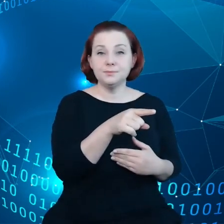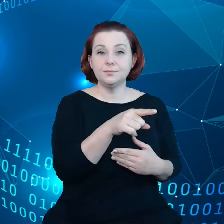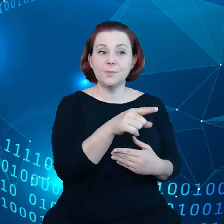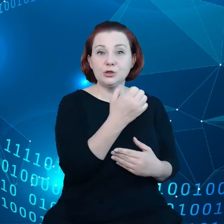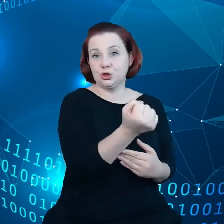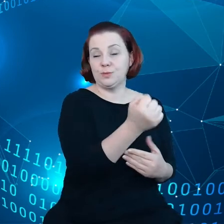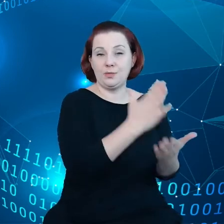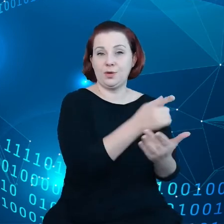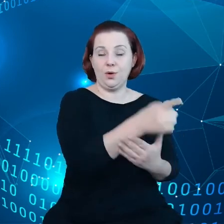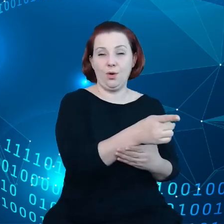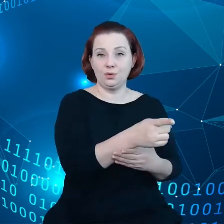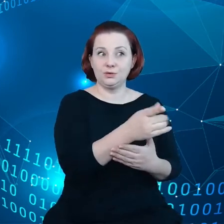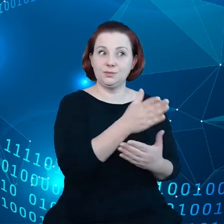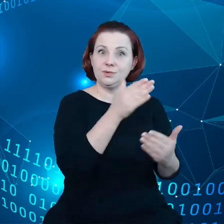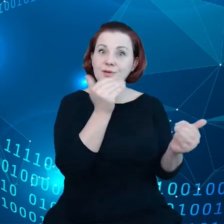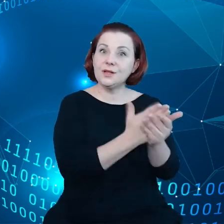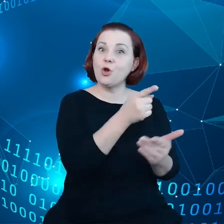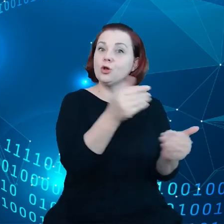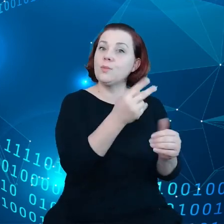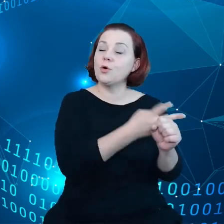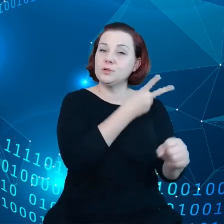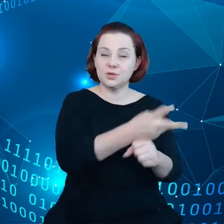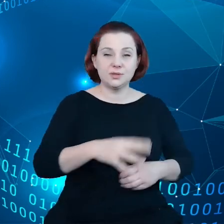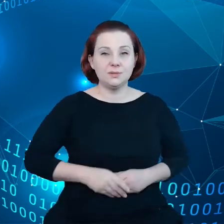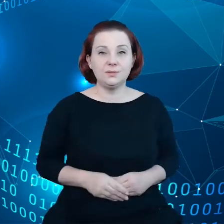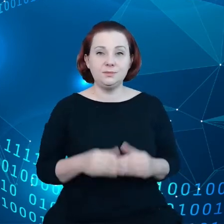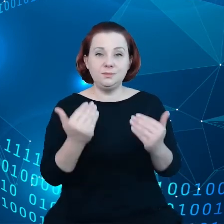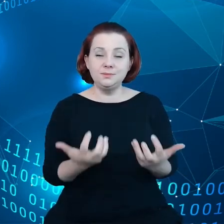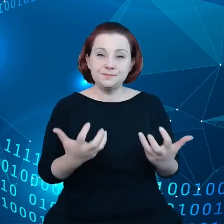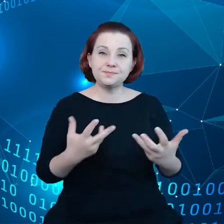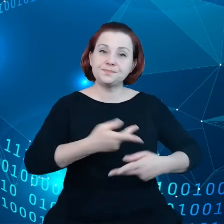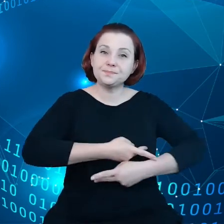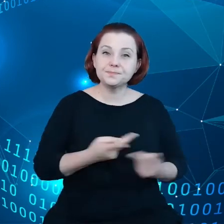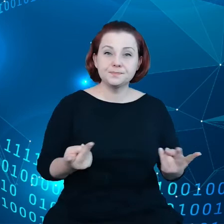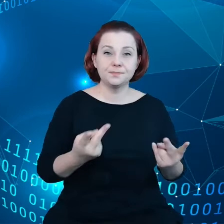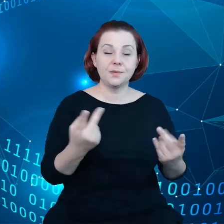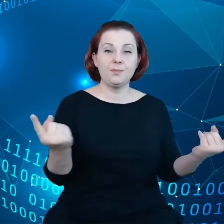do tych danych i chcielibyśmy właśnie promować dzielenie się danymi.